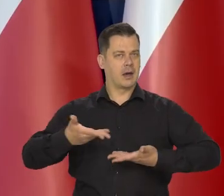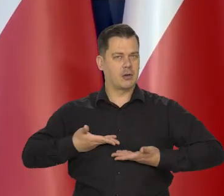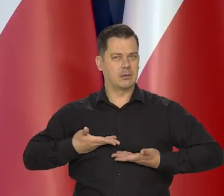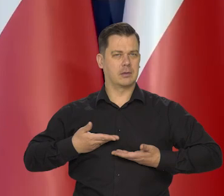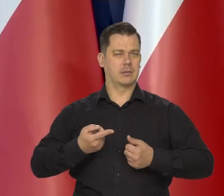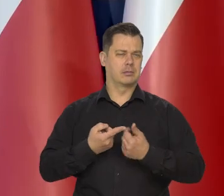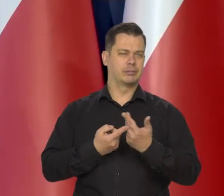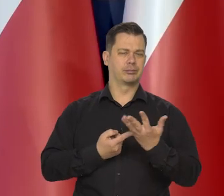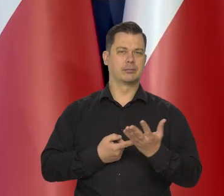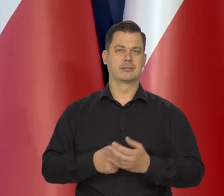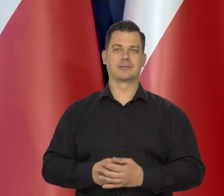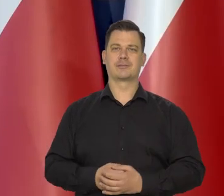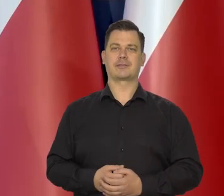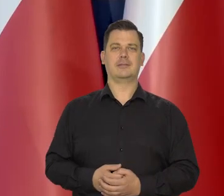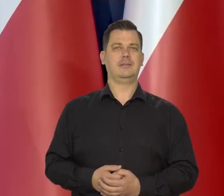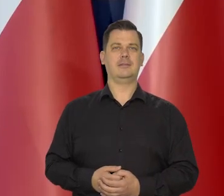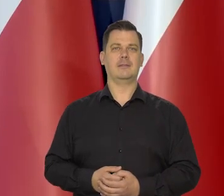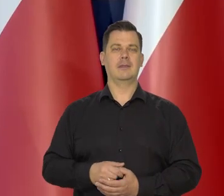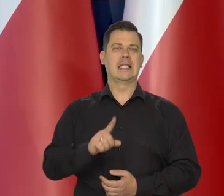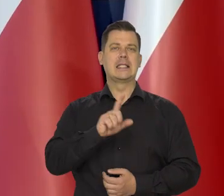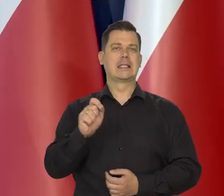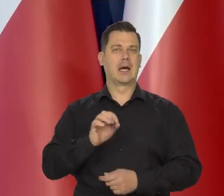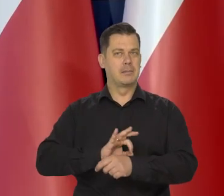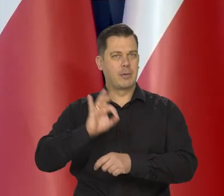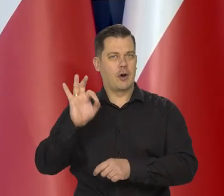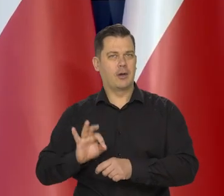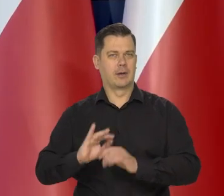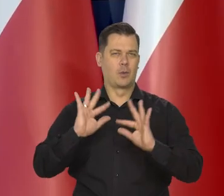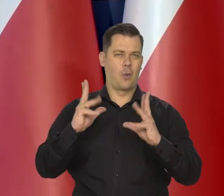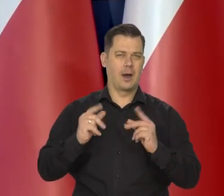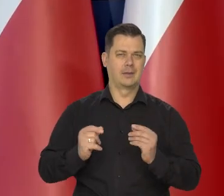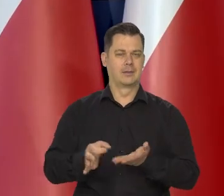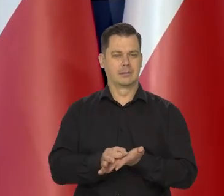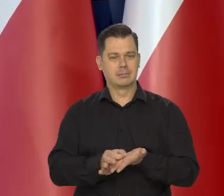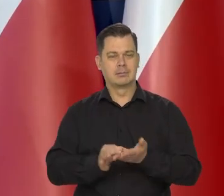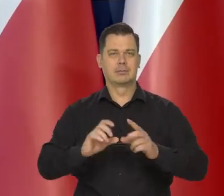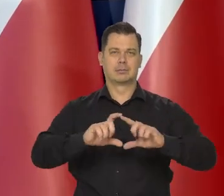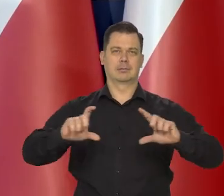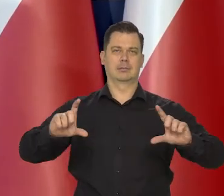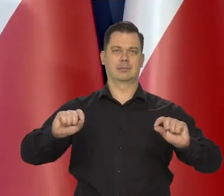za projekty banknotów i monet